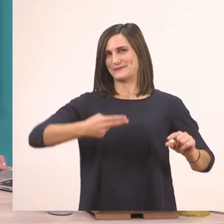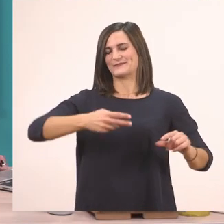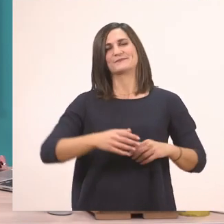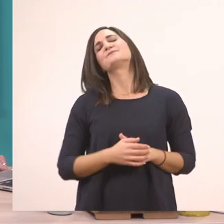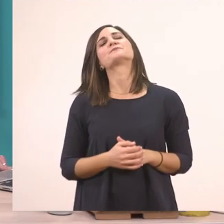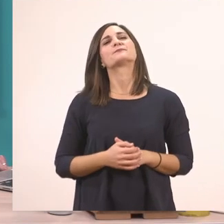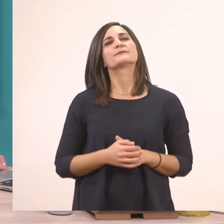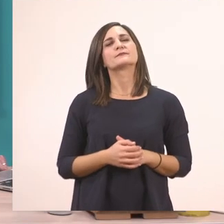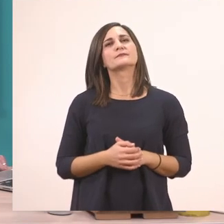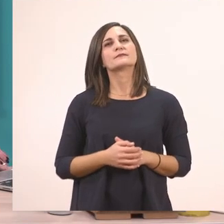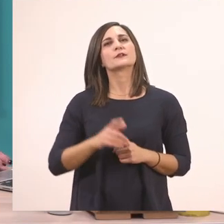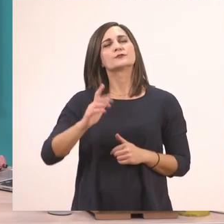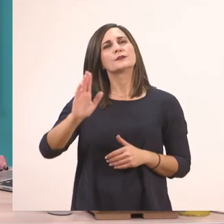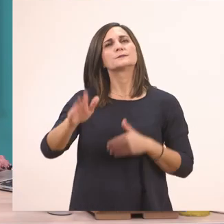Ας πάμε τώρα παρακάτω.